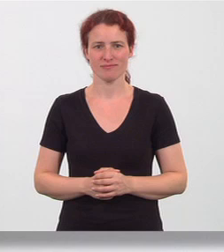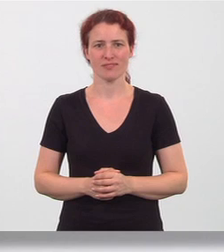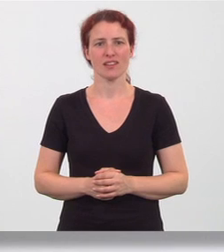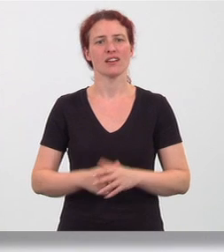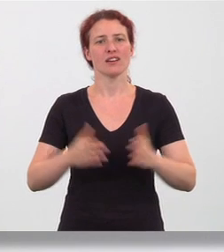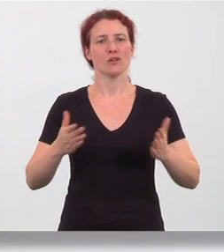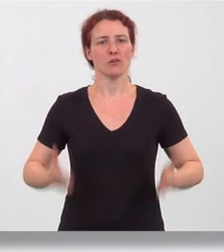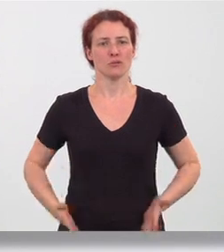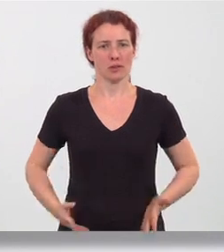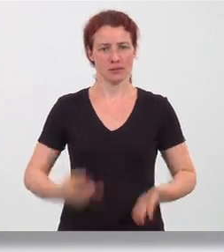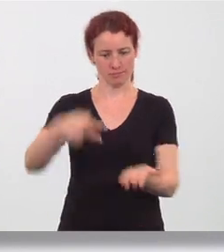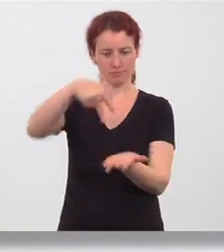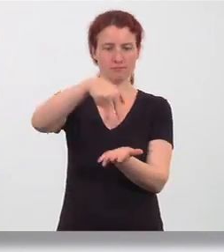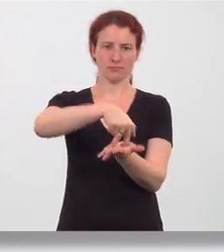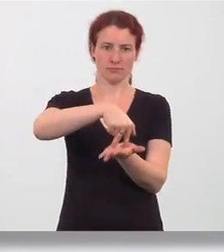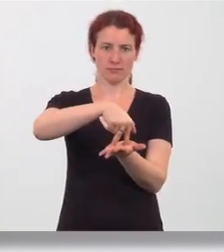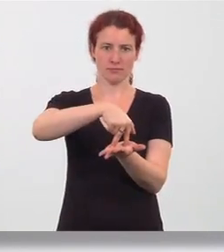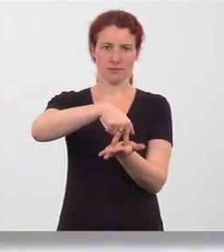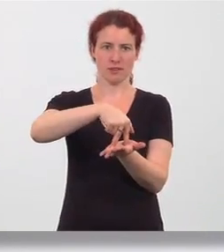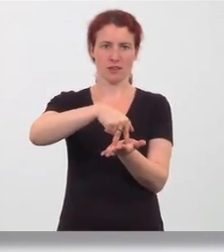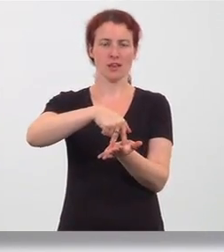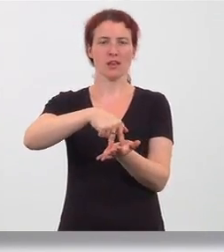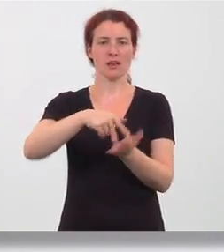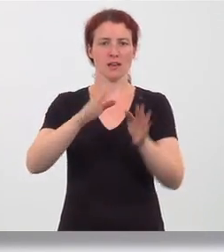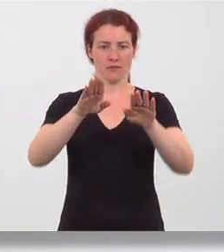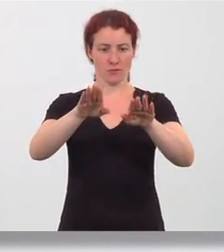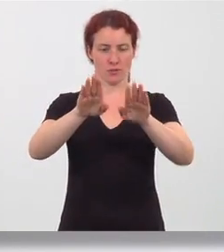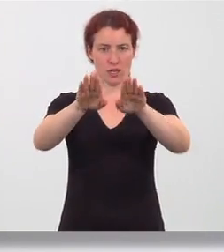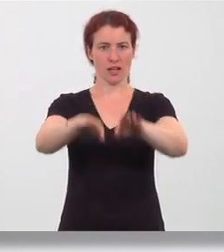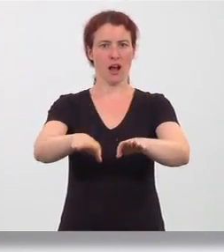Hüftbreiter Beidbeinstand mit gerade ausgerichteten Füßen,